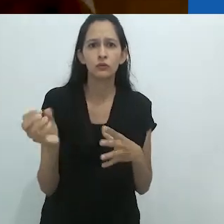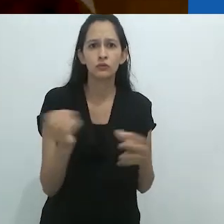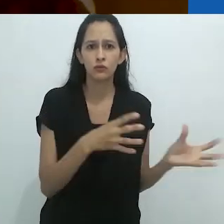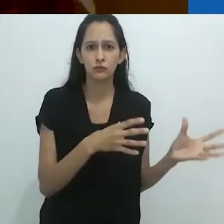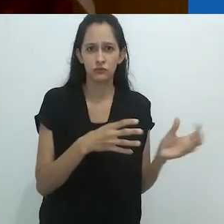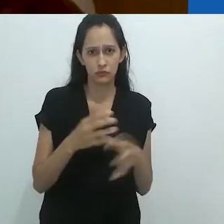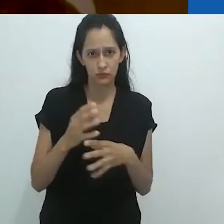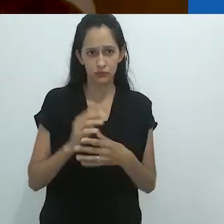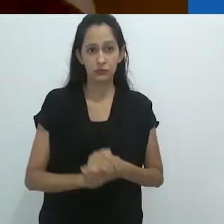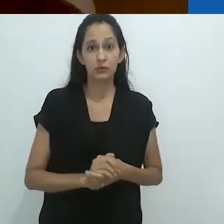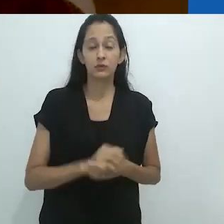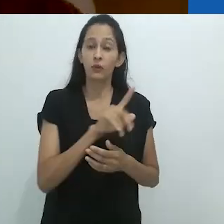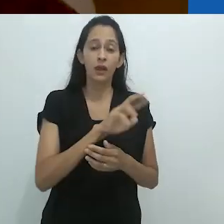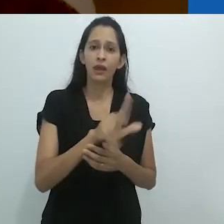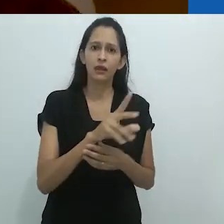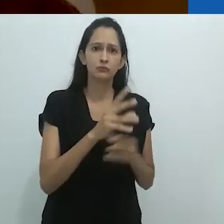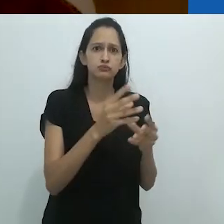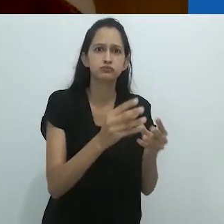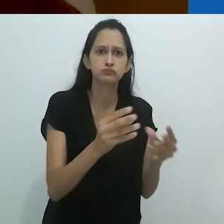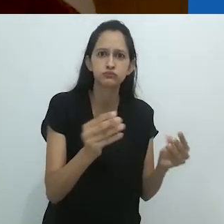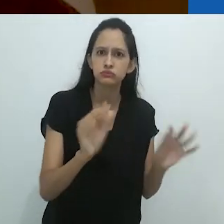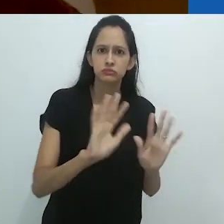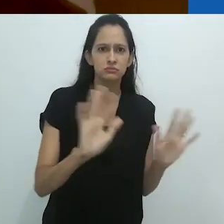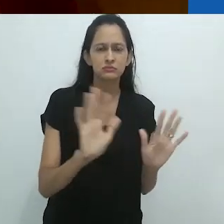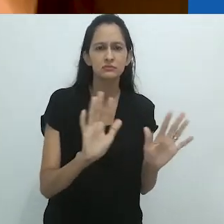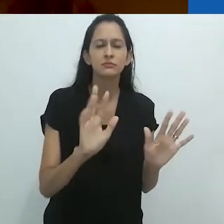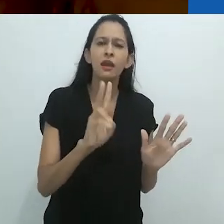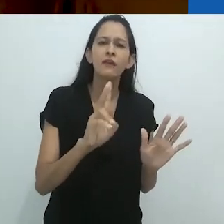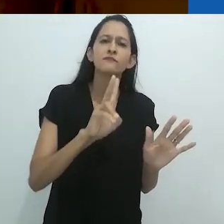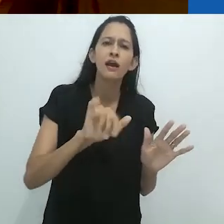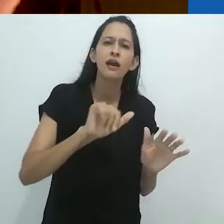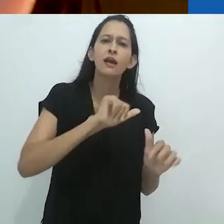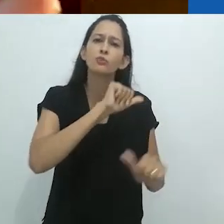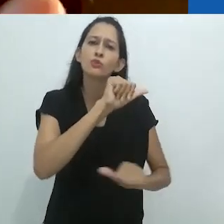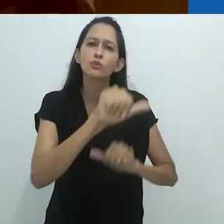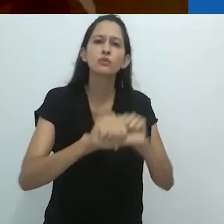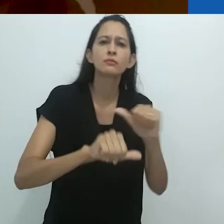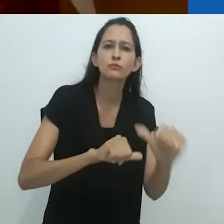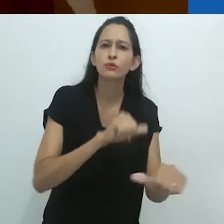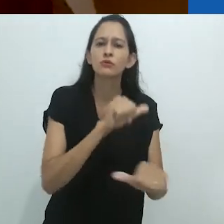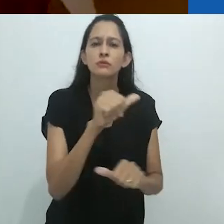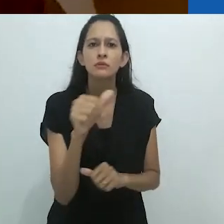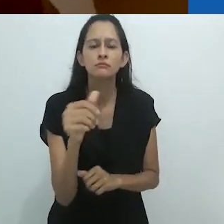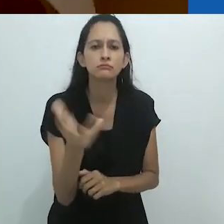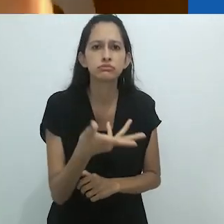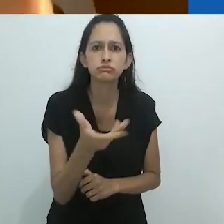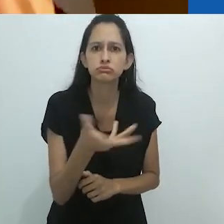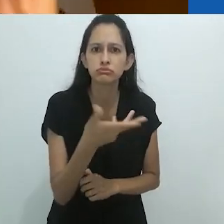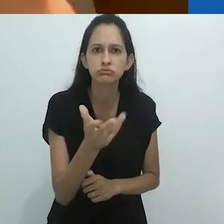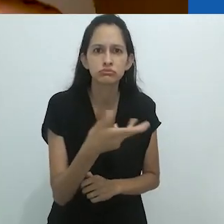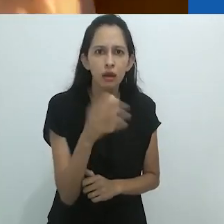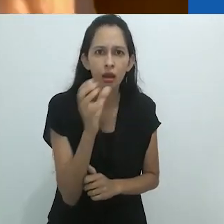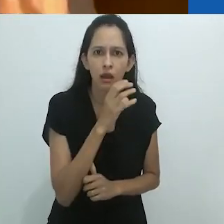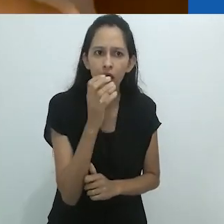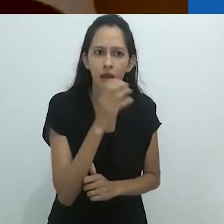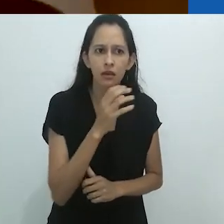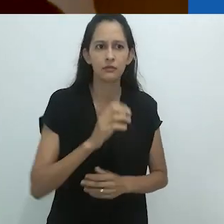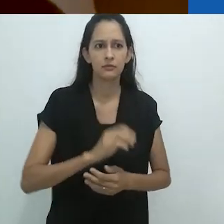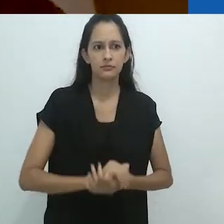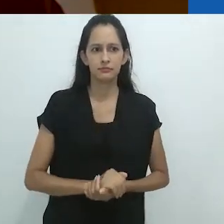O mundo não está apenas desaparecendo, mas se reencantando em um ritmo rápido.